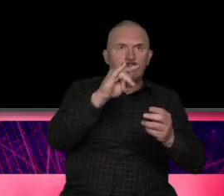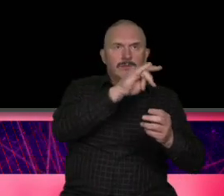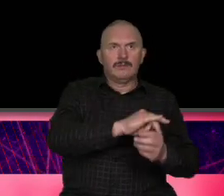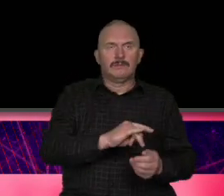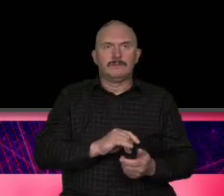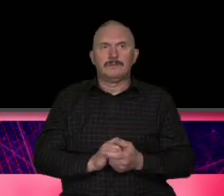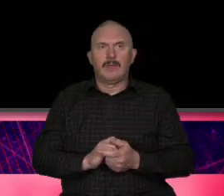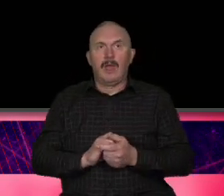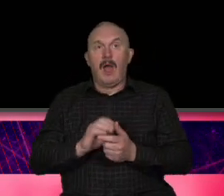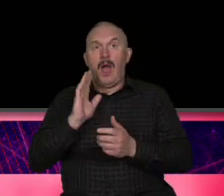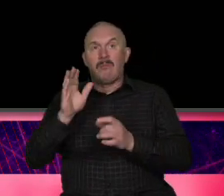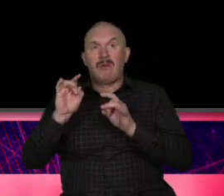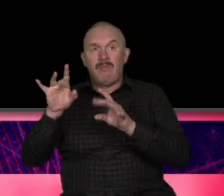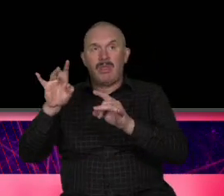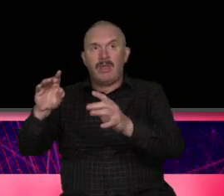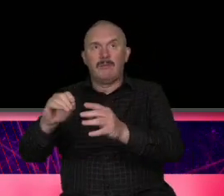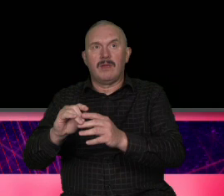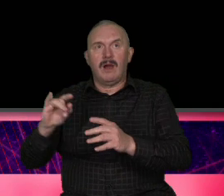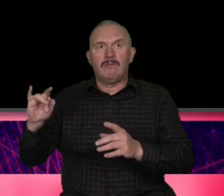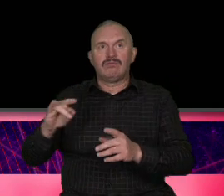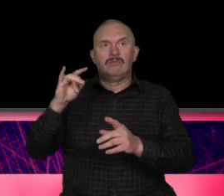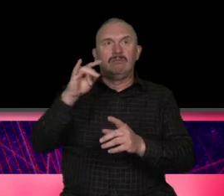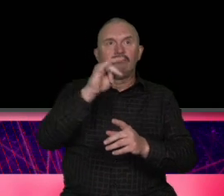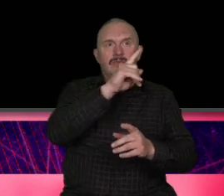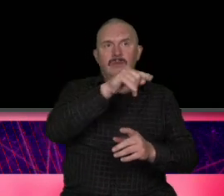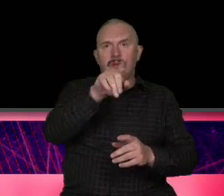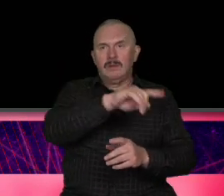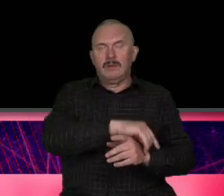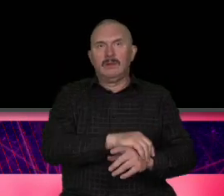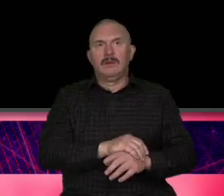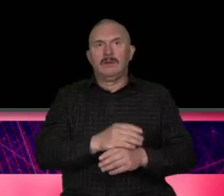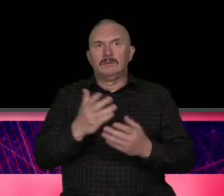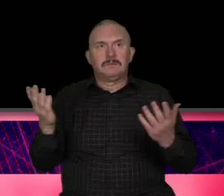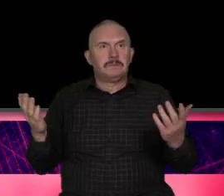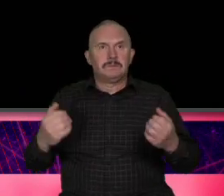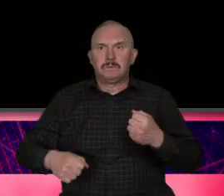największa zapaść w branży turystycznej po II wojnie światowej To był pierwszy